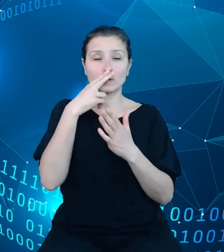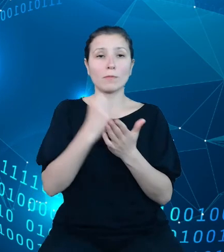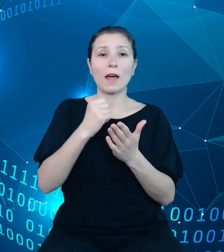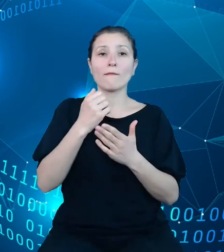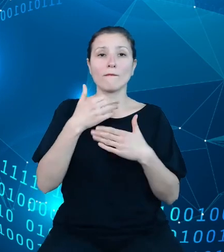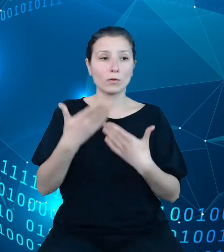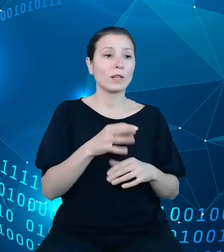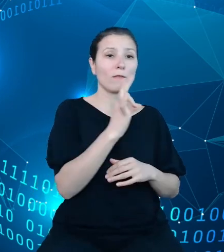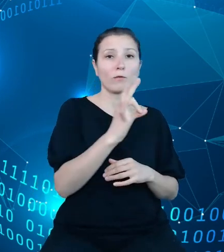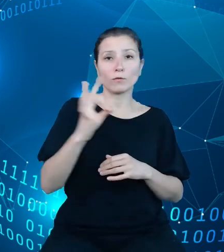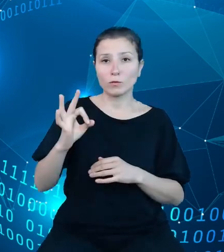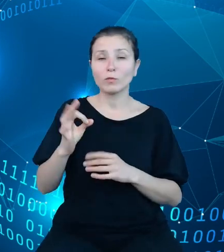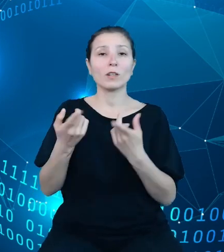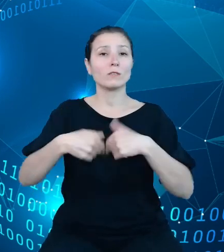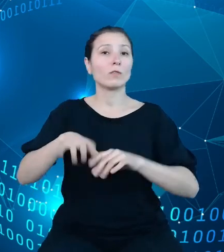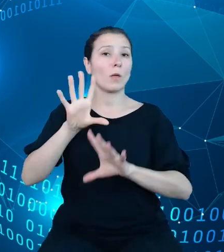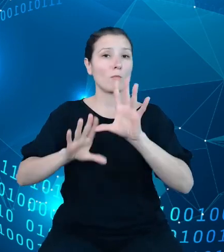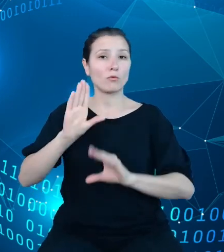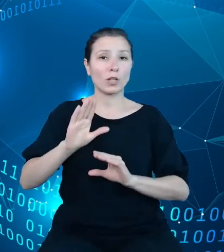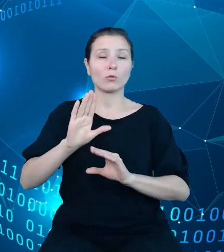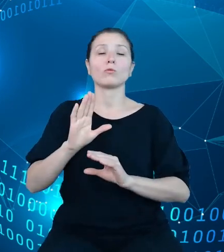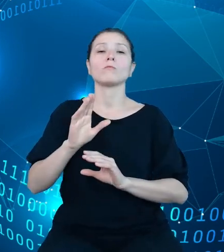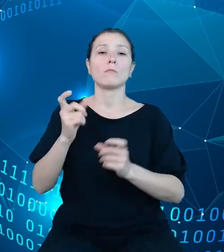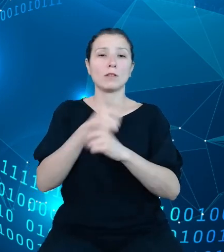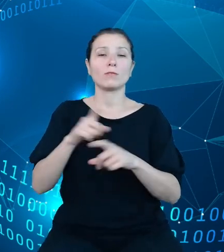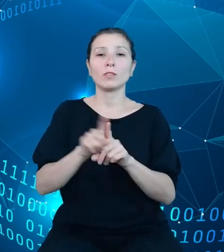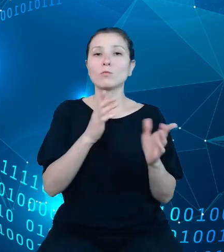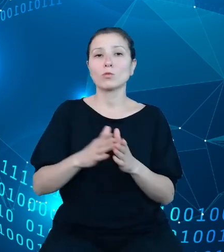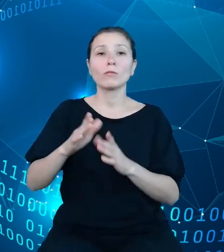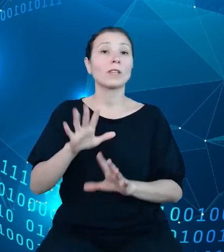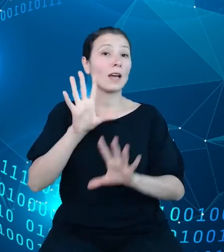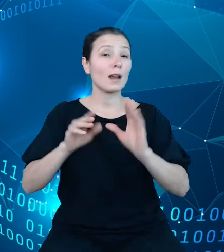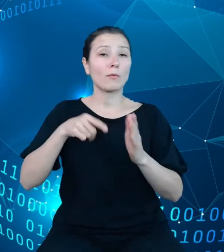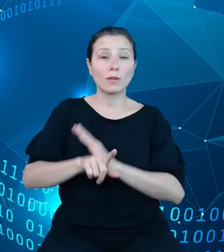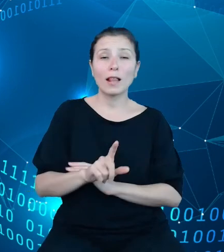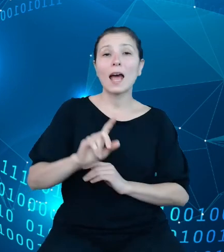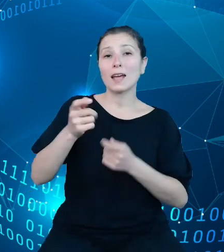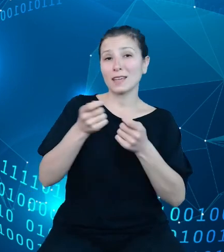oraz opracowywaniu raportów dla kierownictwa Ministerstwa obejmującego